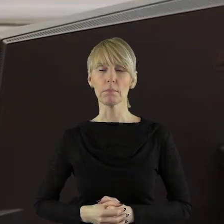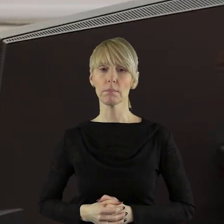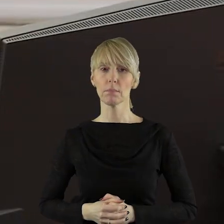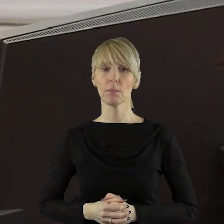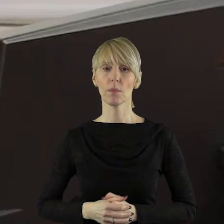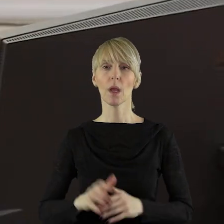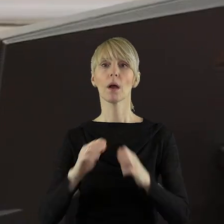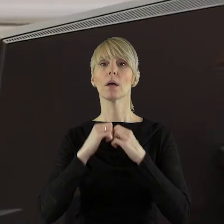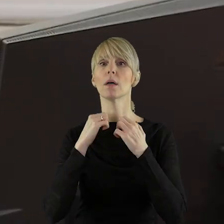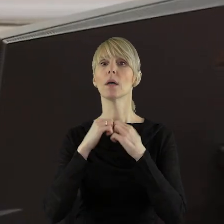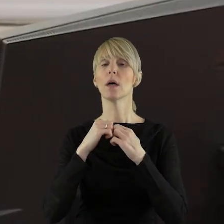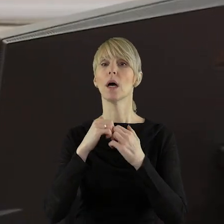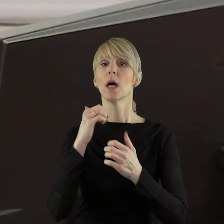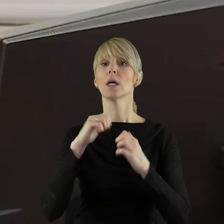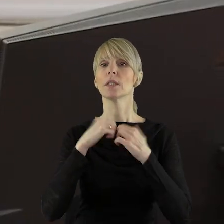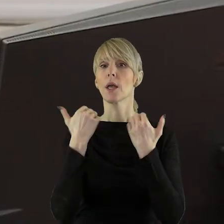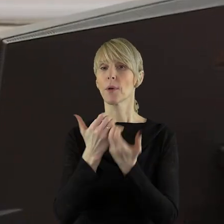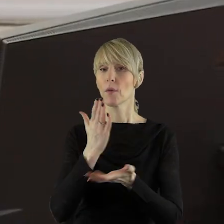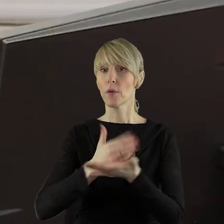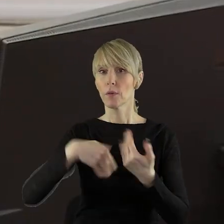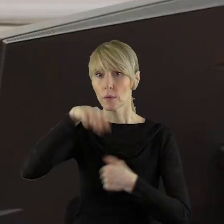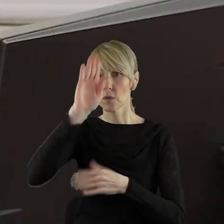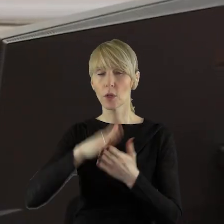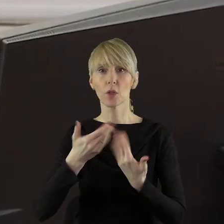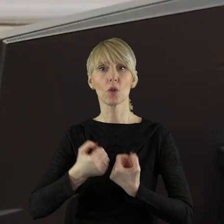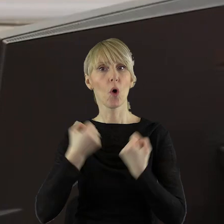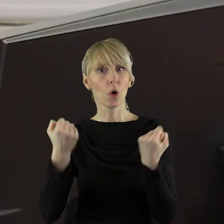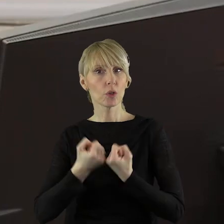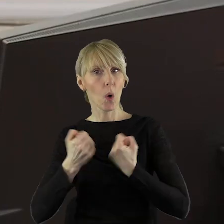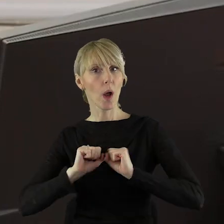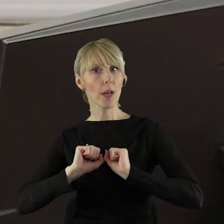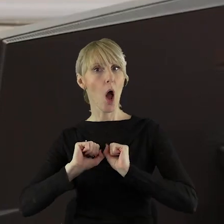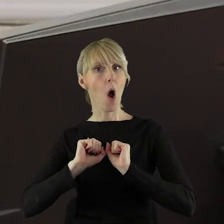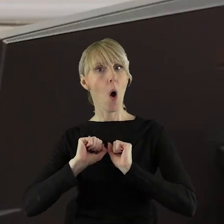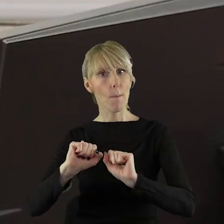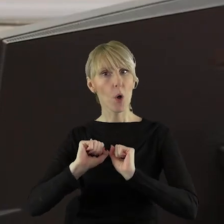Sejmik Województwa Łódzkiego popiera działania zmierzające do ochrony polskiego rolnictwa,